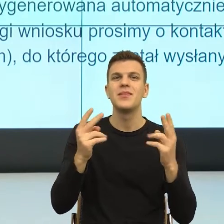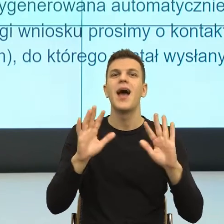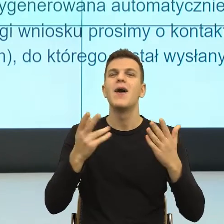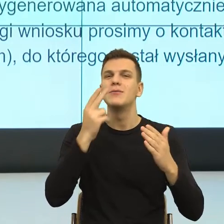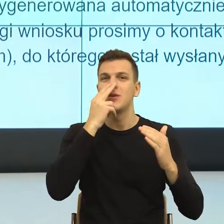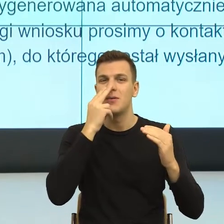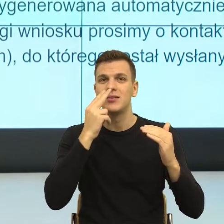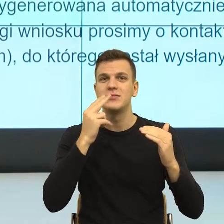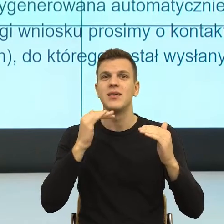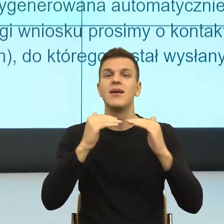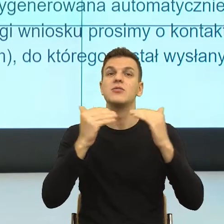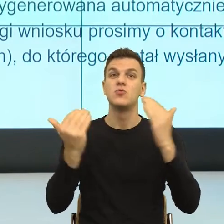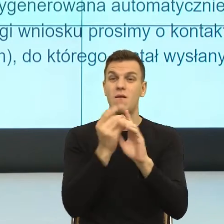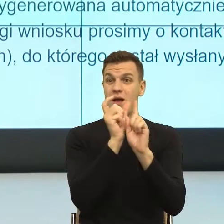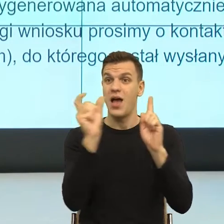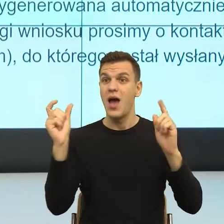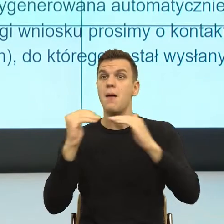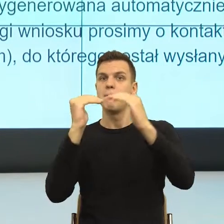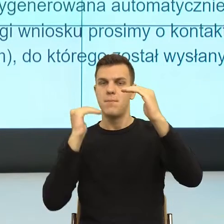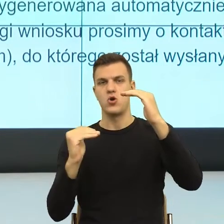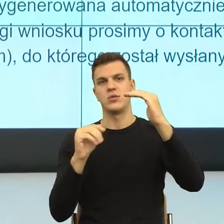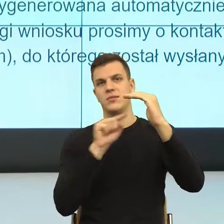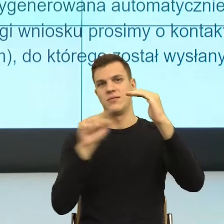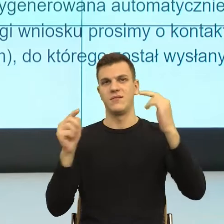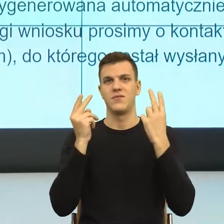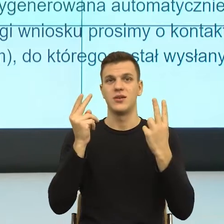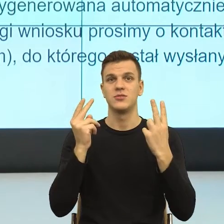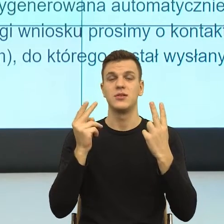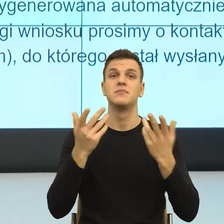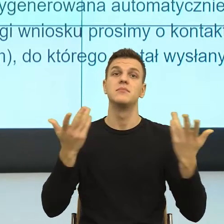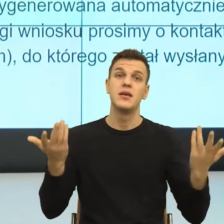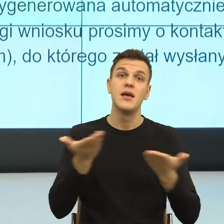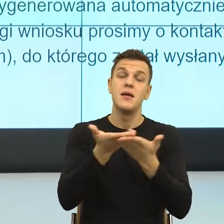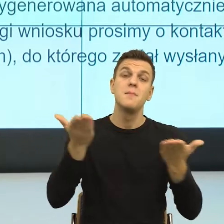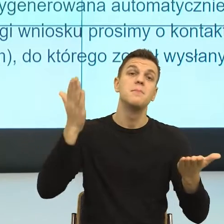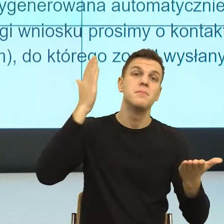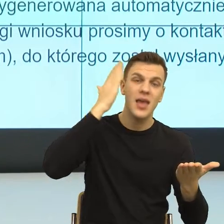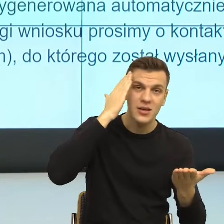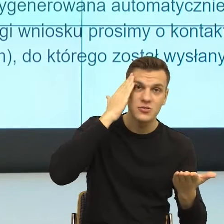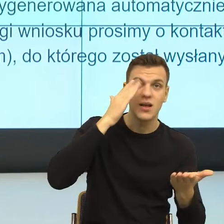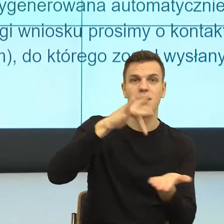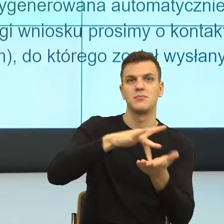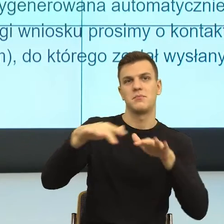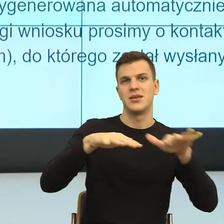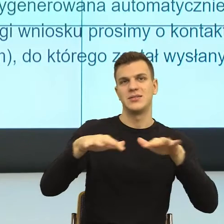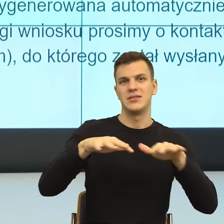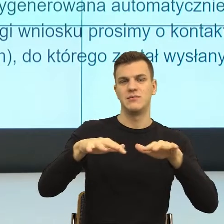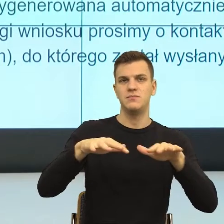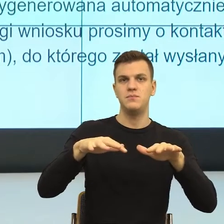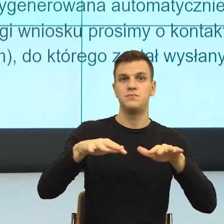Znowu robi się kłopot, ze względu na pana miejsce zamieszkania. I teraz znowu mamy kolejną informację. Ja rozumiem, że ona z punktu widzenia